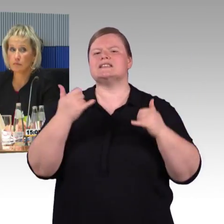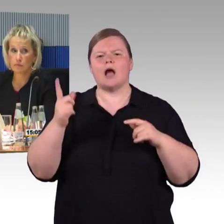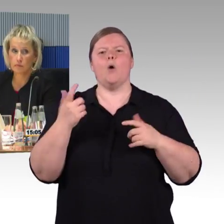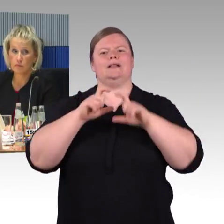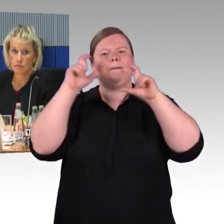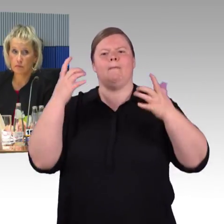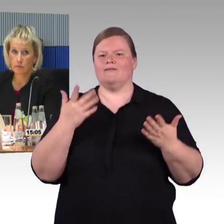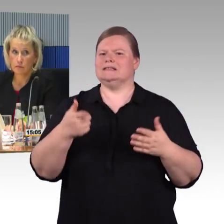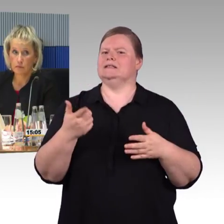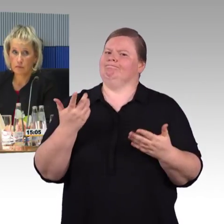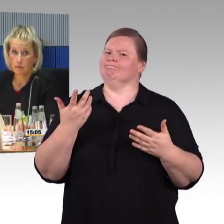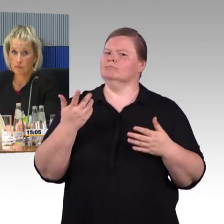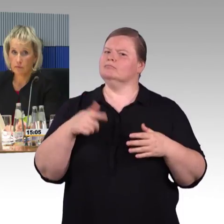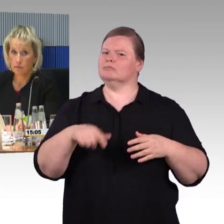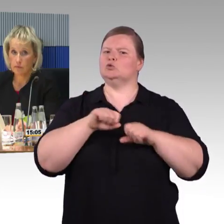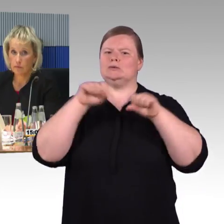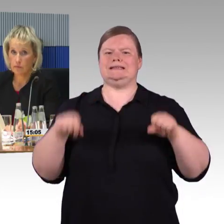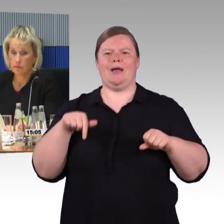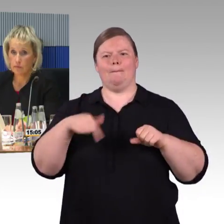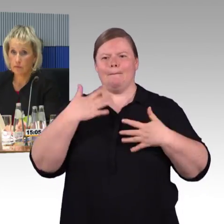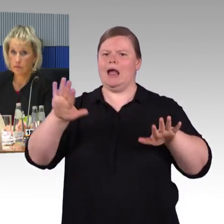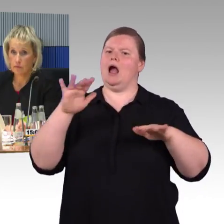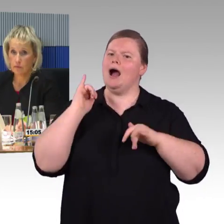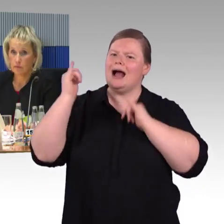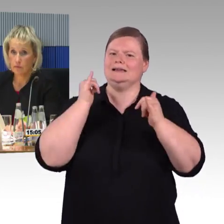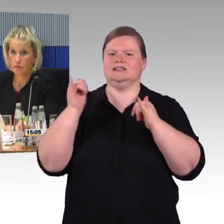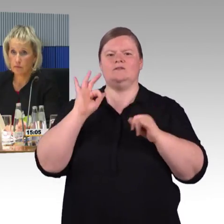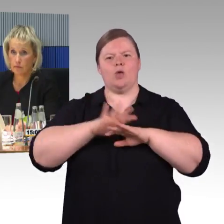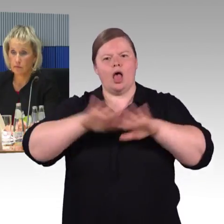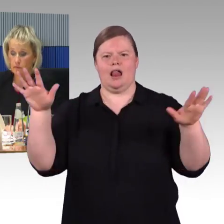Hier brauche ich Hilfe und an den Stellen kann ich das vielleicht allein bewältigen.